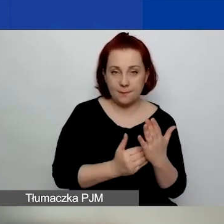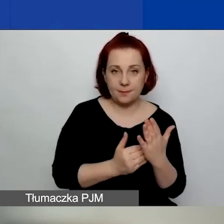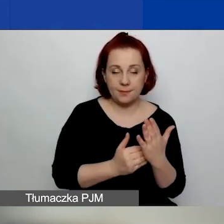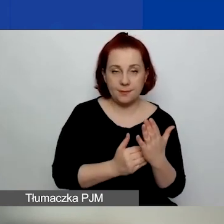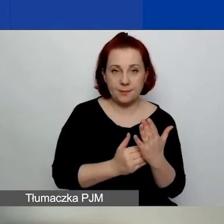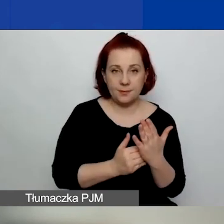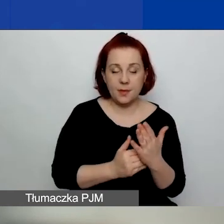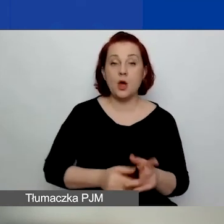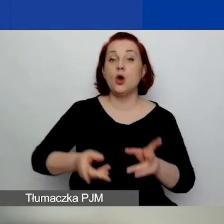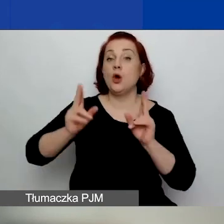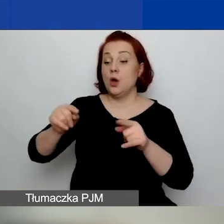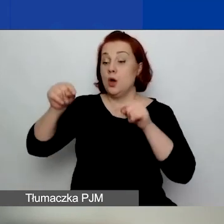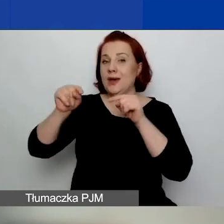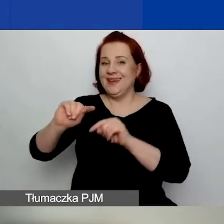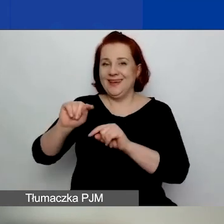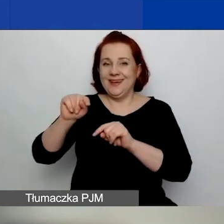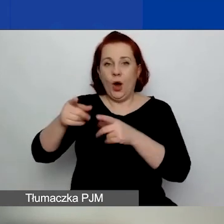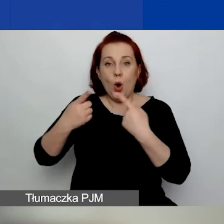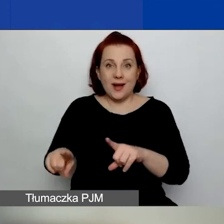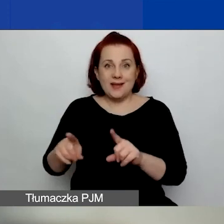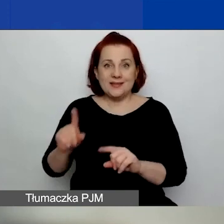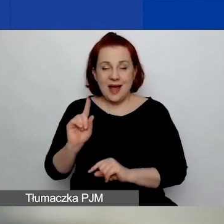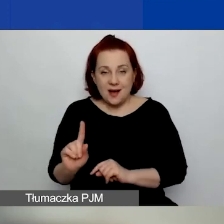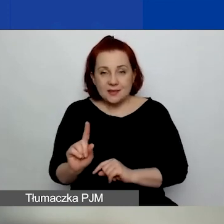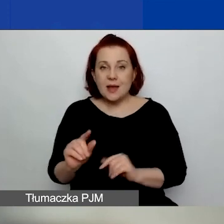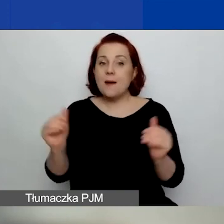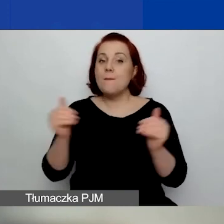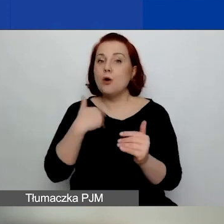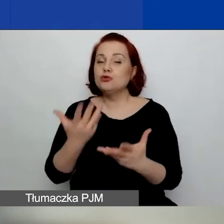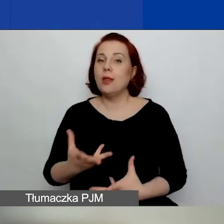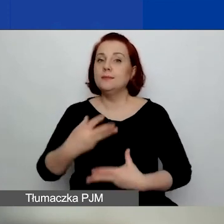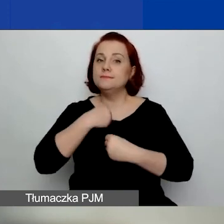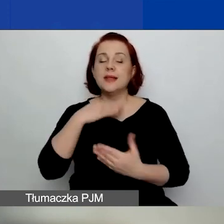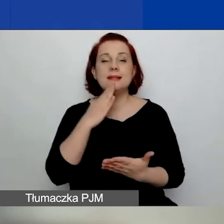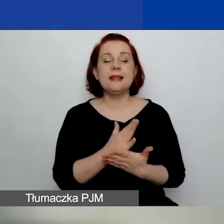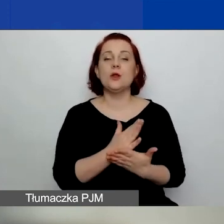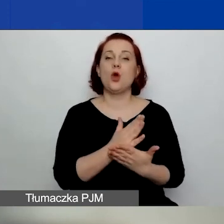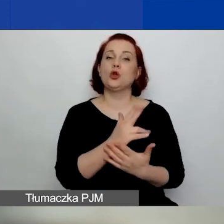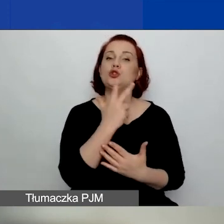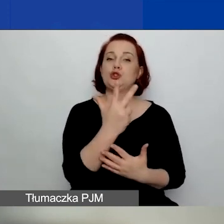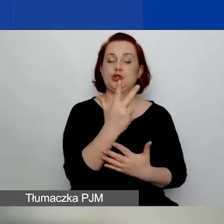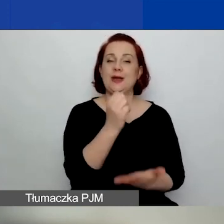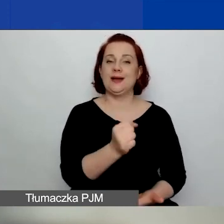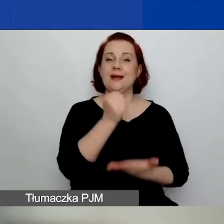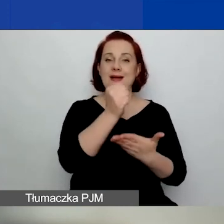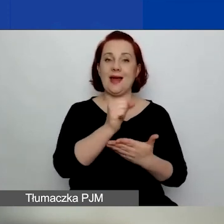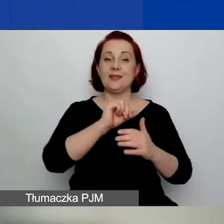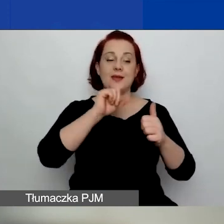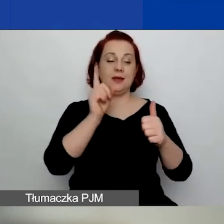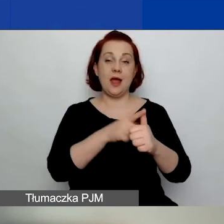dana organizacja może otrzymać tylko trzy granty jako lider lub główny wnioskodawca.